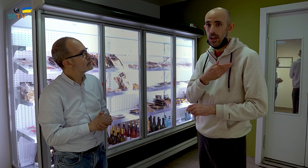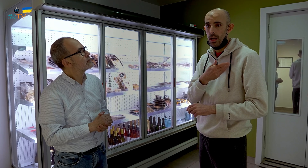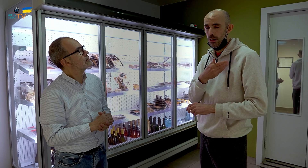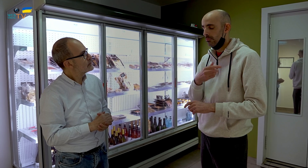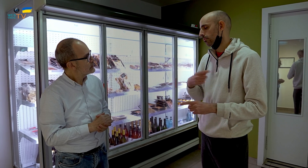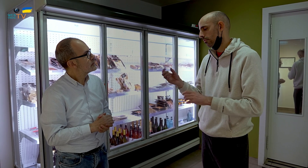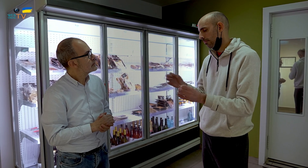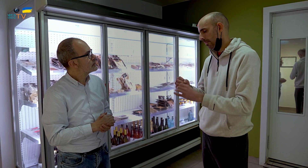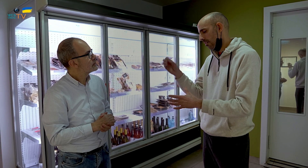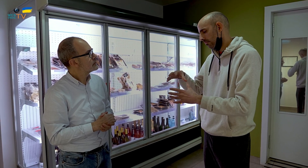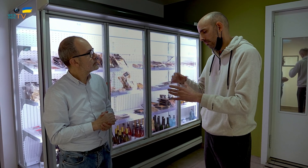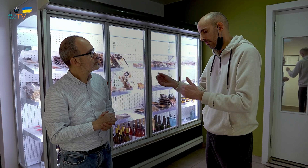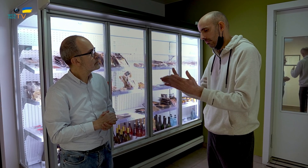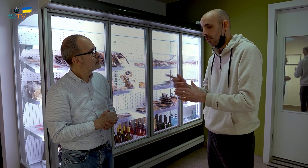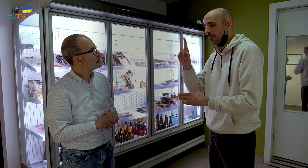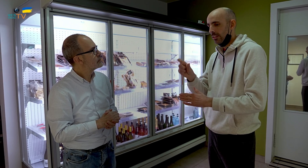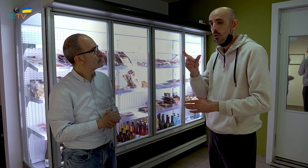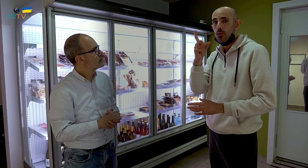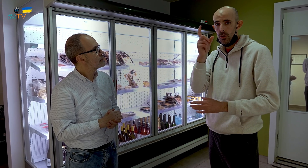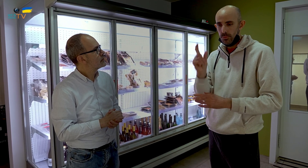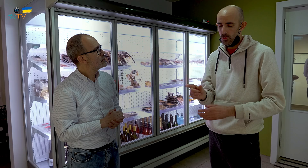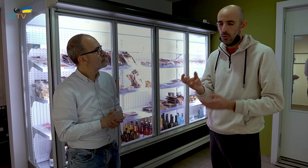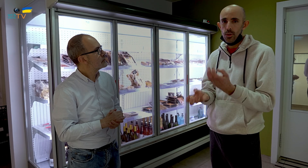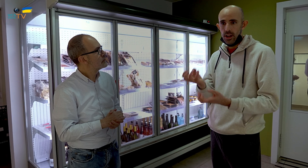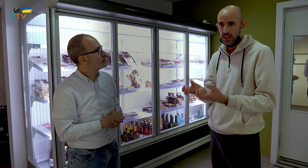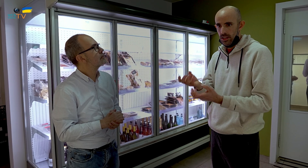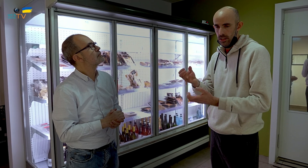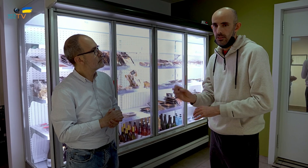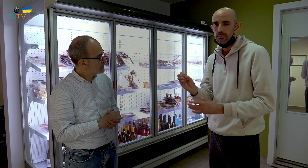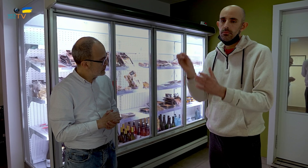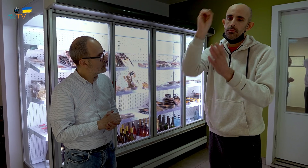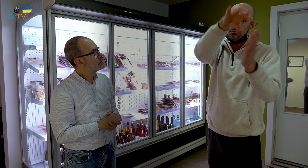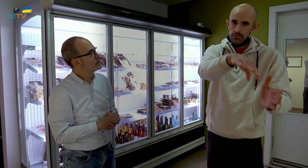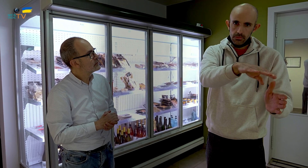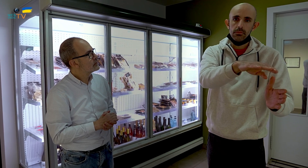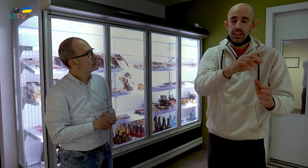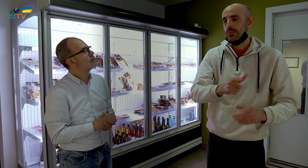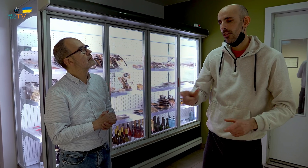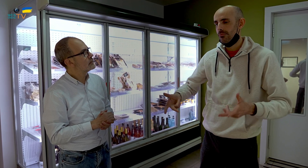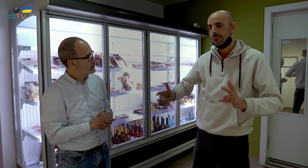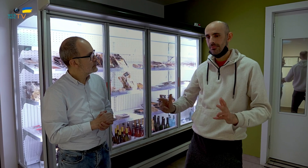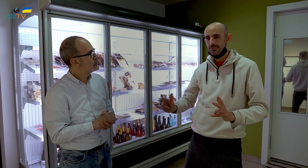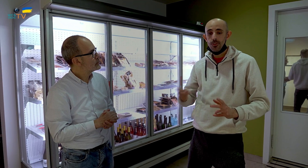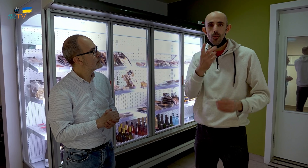lo elaboramos, preparamos y empaquetamos. Una persona cocina, pone los ingredientes, se sienta, mientras las personas se sientan y se cocina en casa,